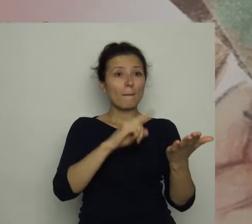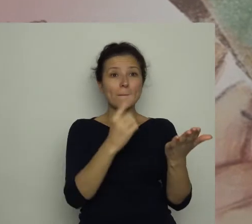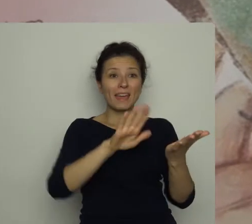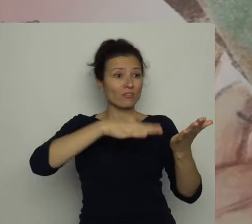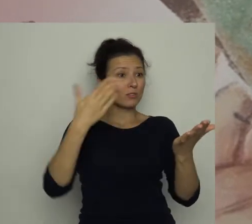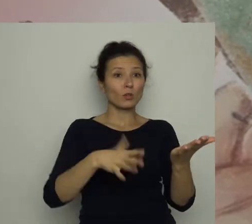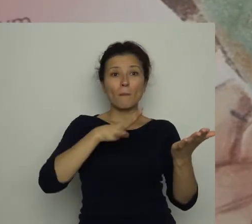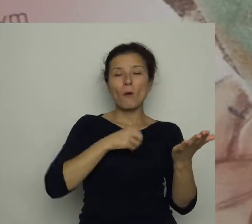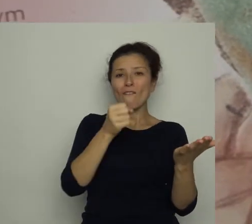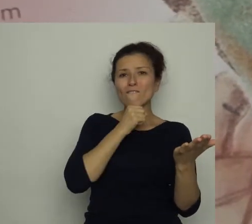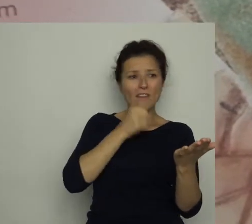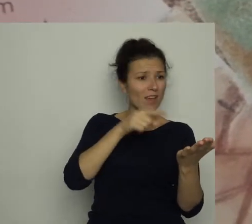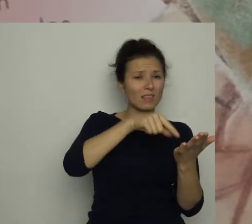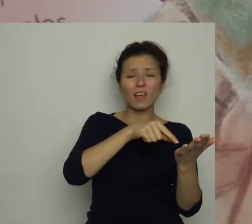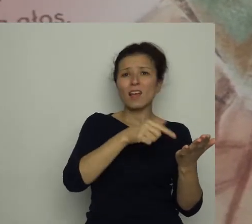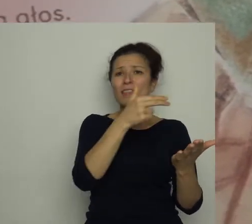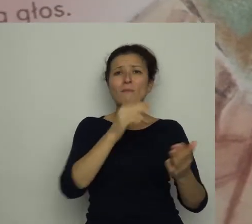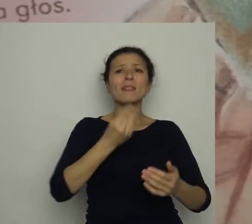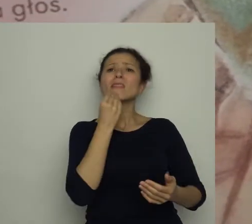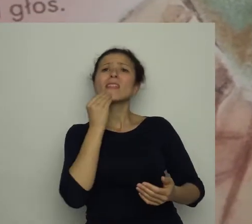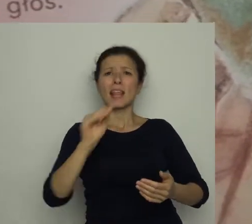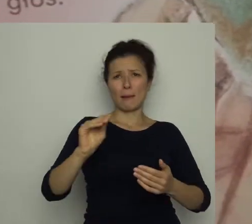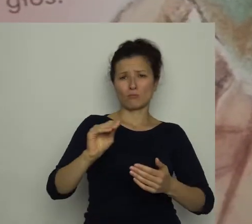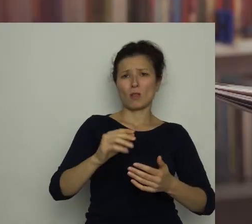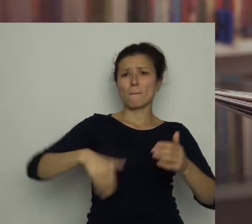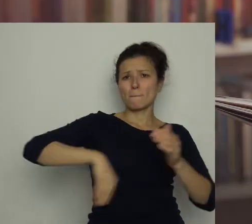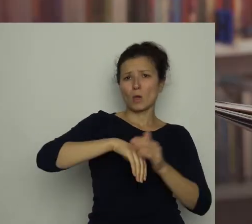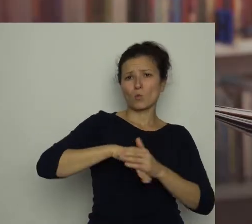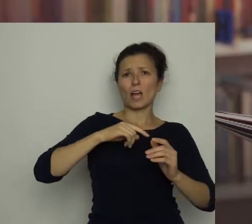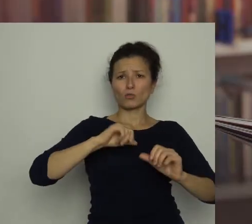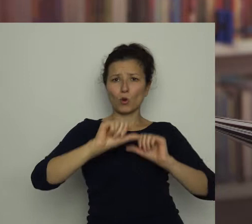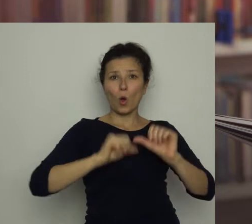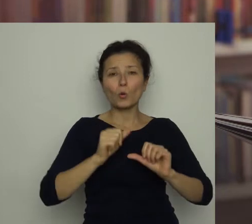z najlepszym piłkarzem roku Antkiem Wareckim.